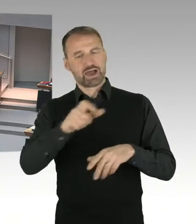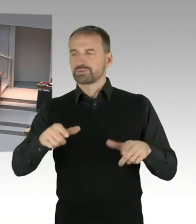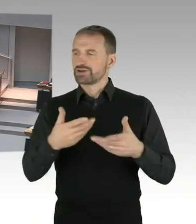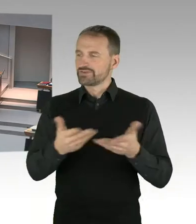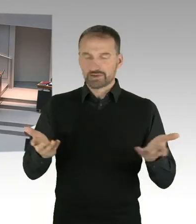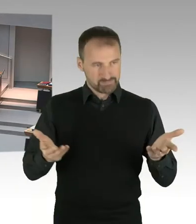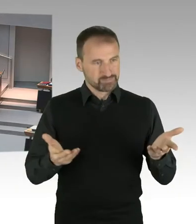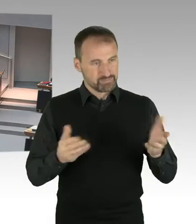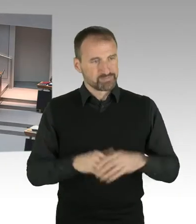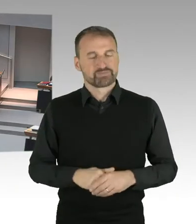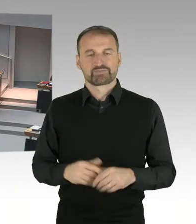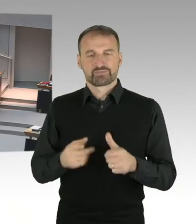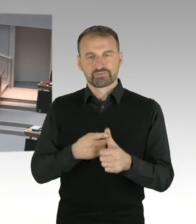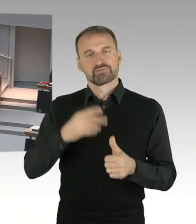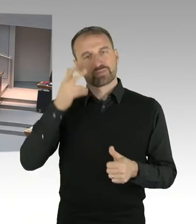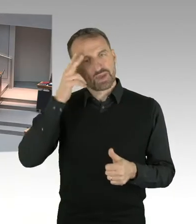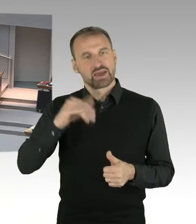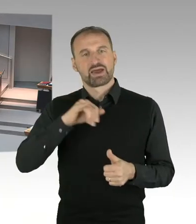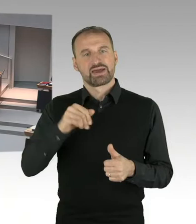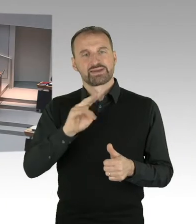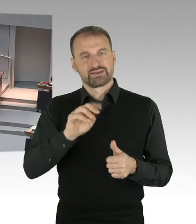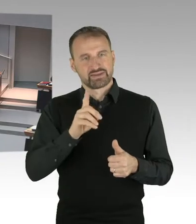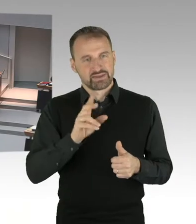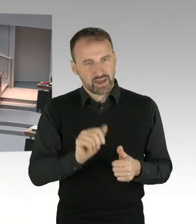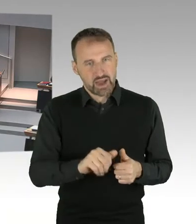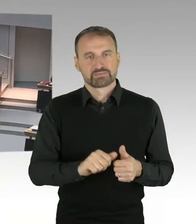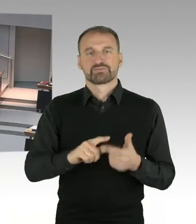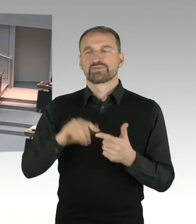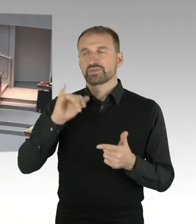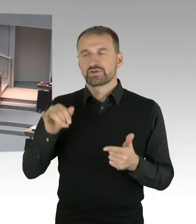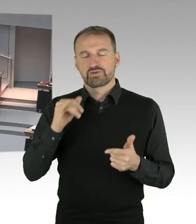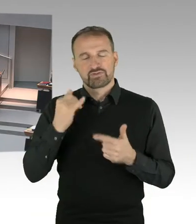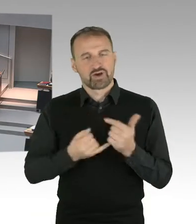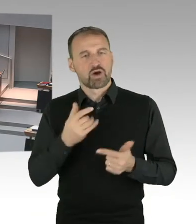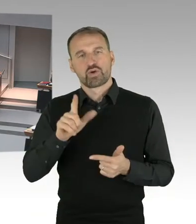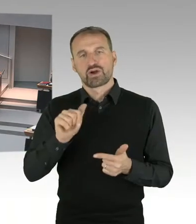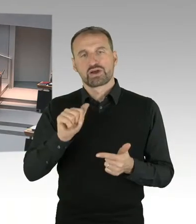Herr Hansel, Herr Wild, Herr Freymark, Herr Standfuß, Herr Friederici, Herr Wansner.